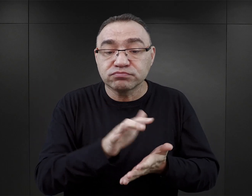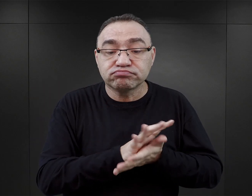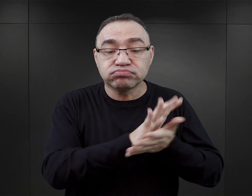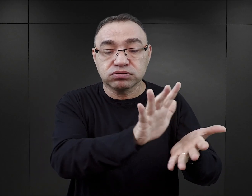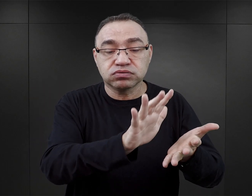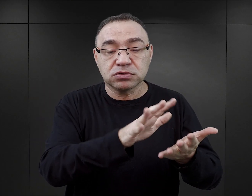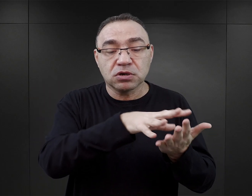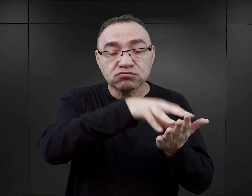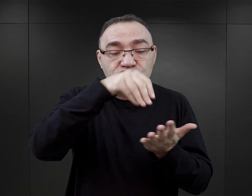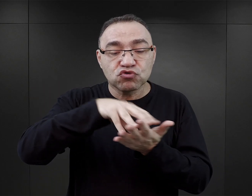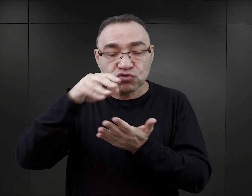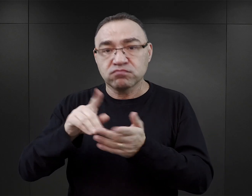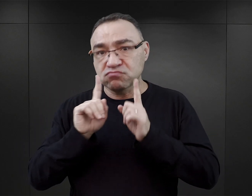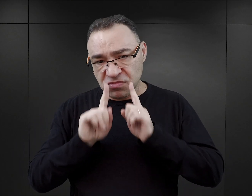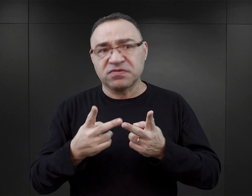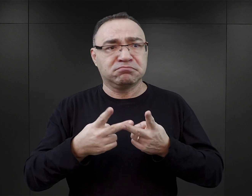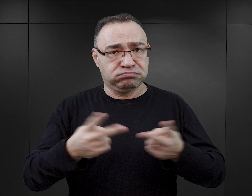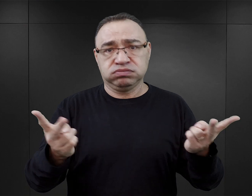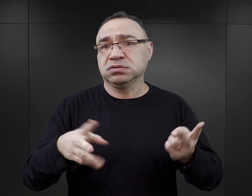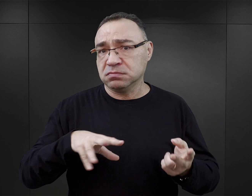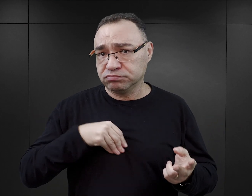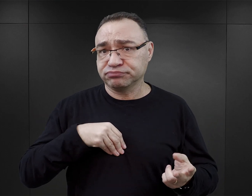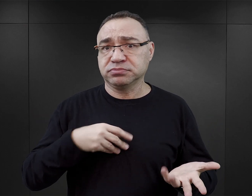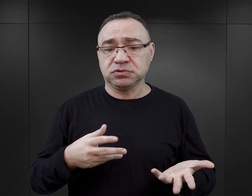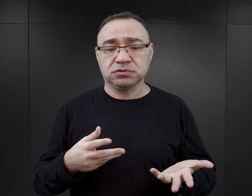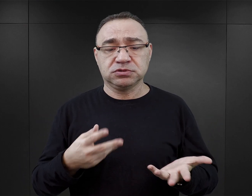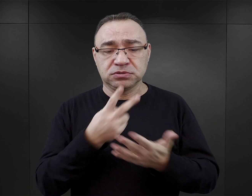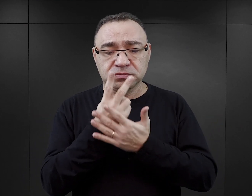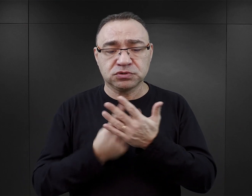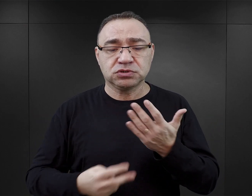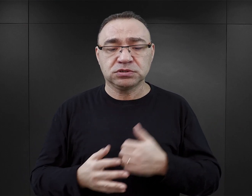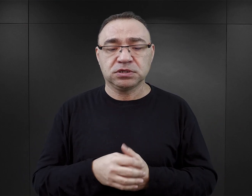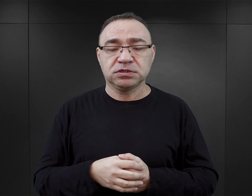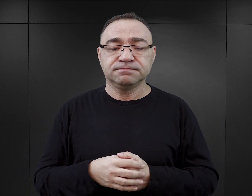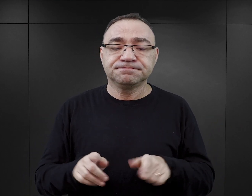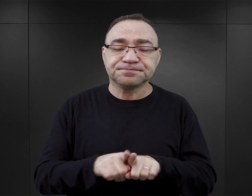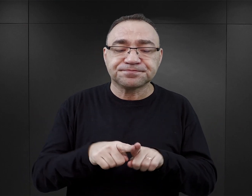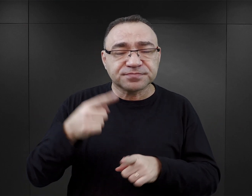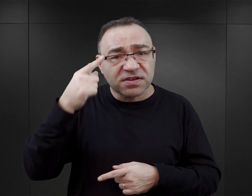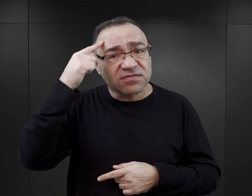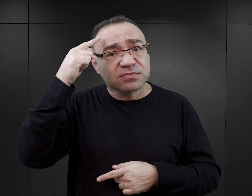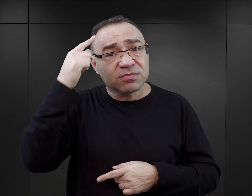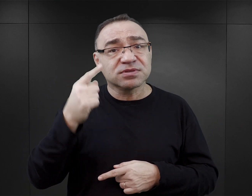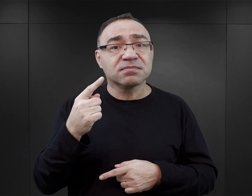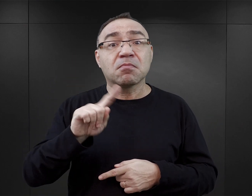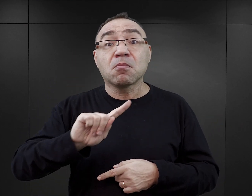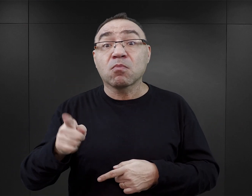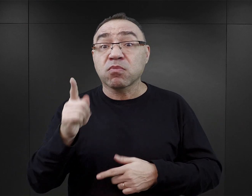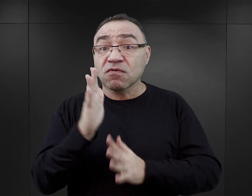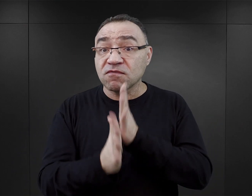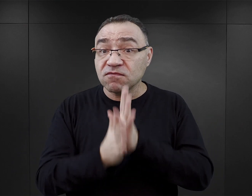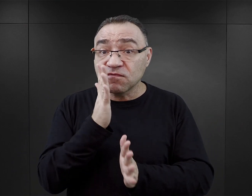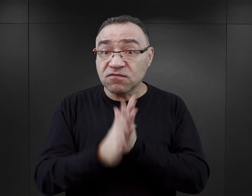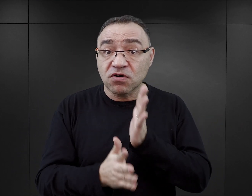Ich kopie, reprinty są do dzisiaj dostępne na rynku księgarskim. Niemało wspomnień powstało w pierwszych latach powojennych.